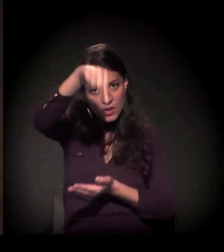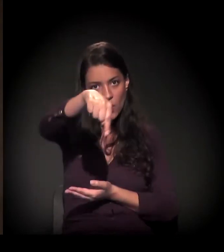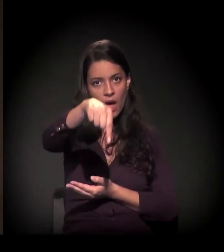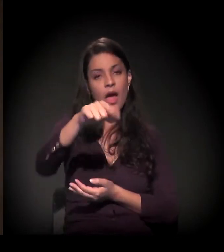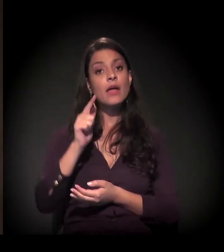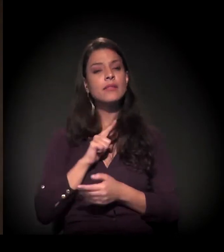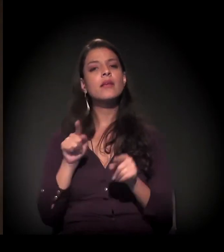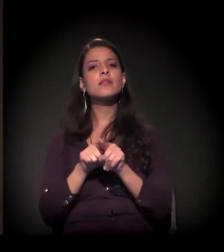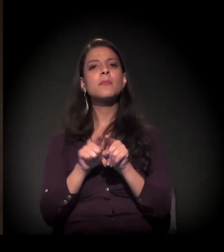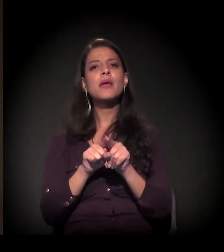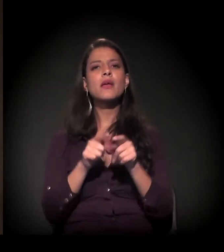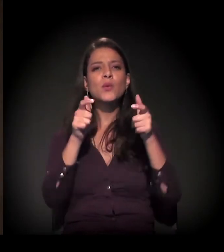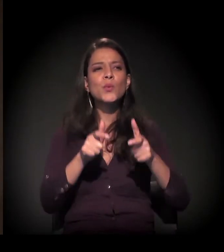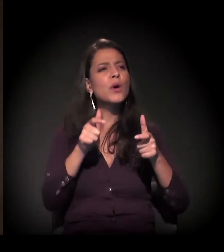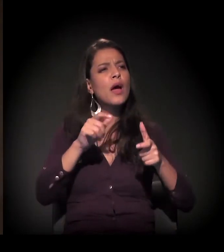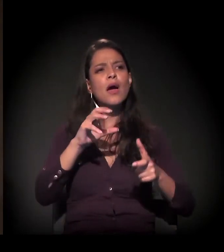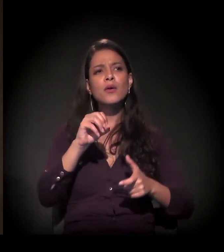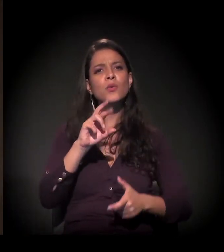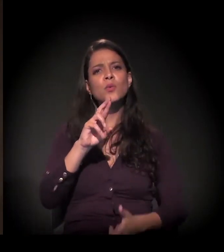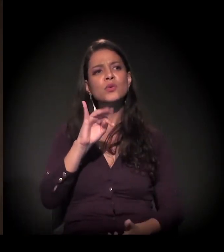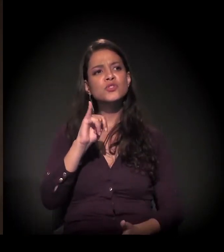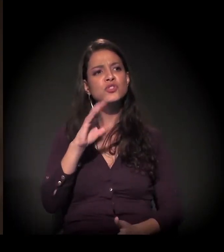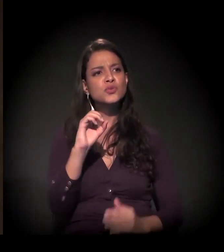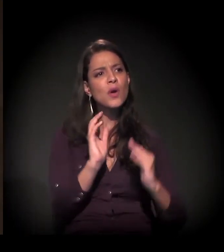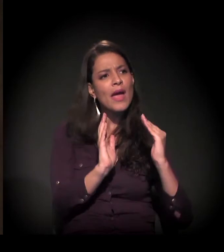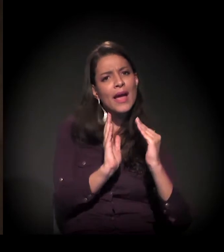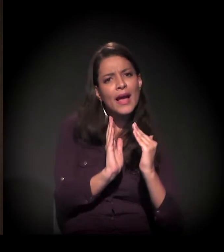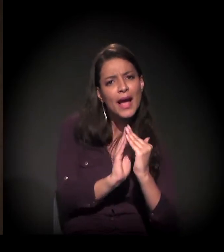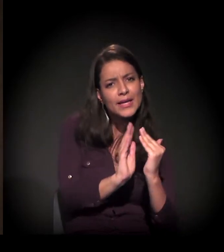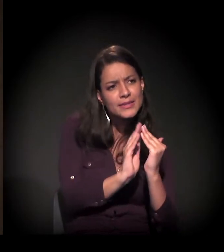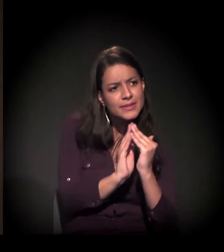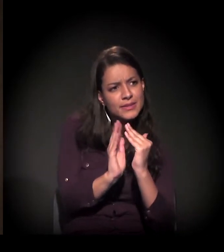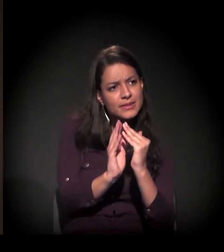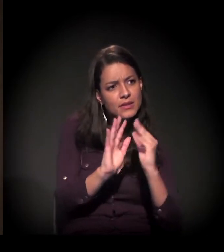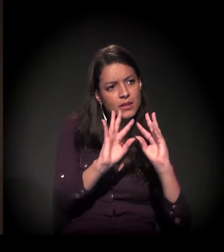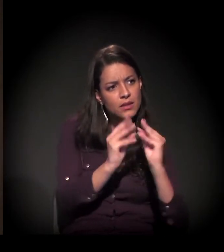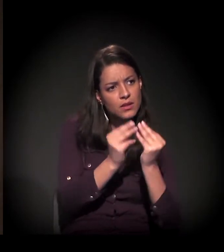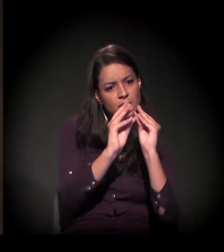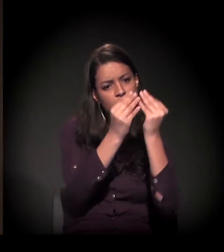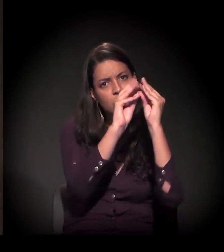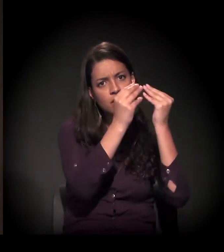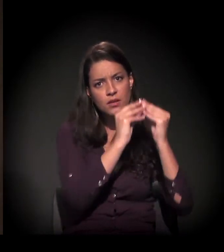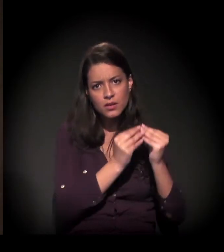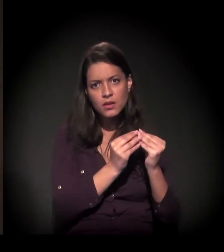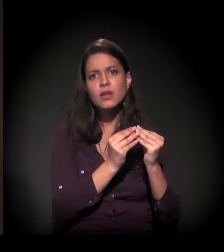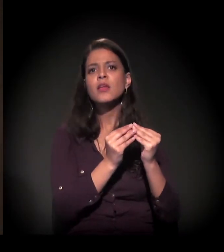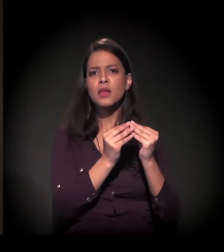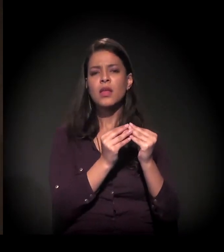Tem os muitos cortiços também, que são uma outra situação da condição da degradação da moradia.